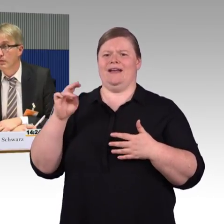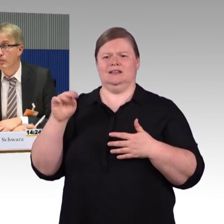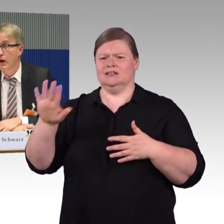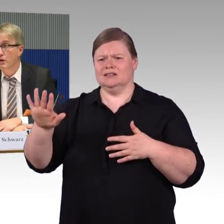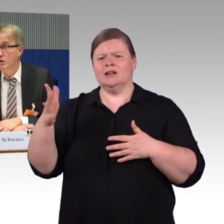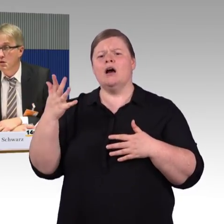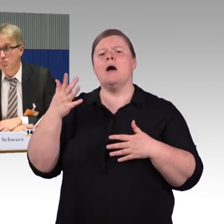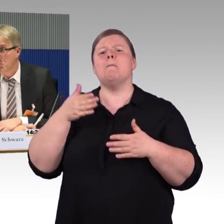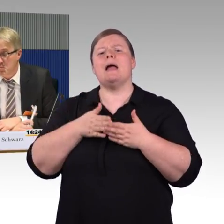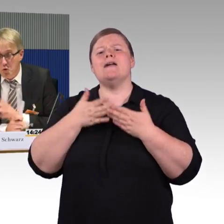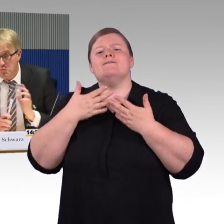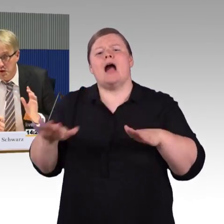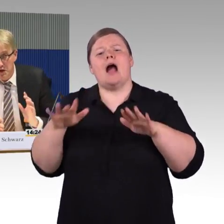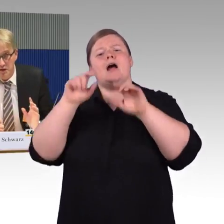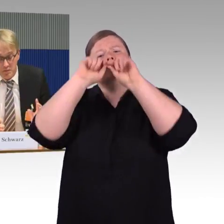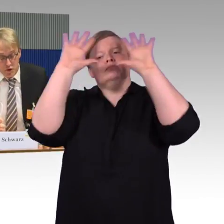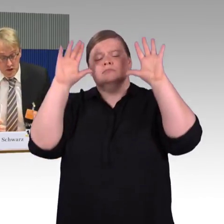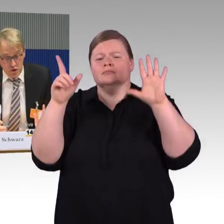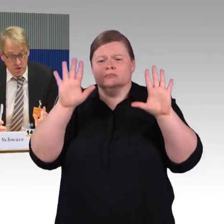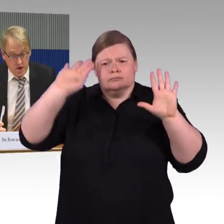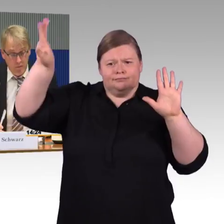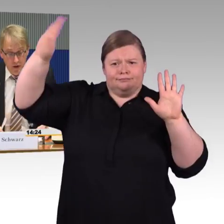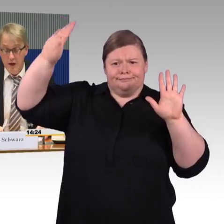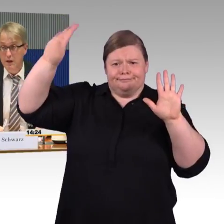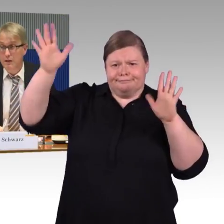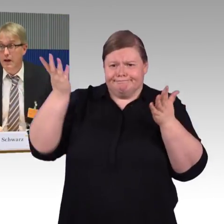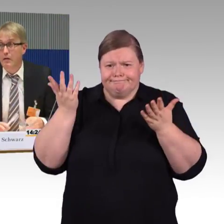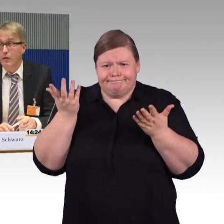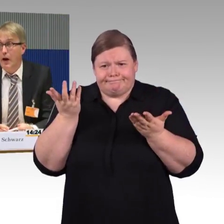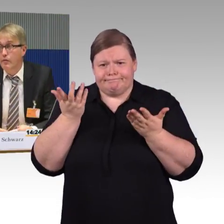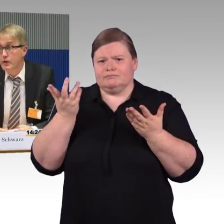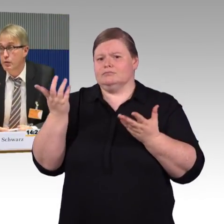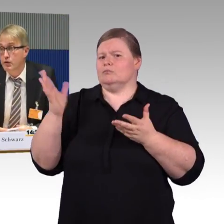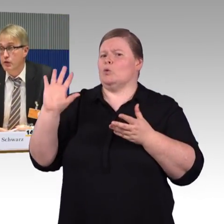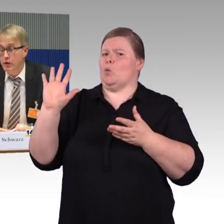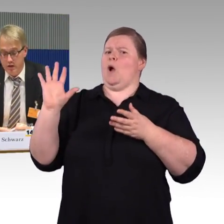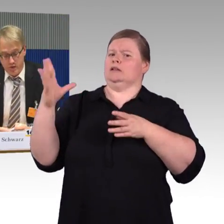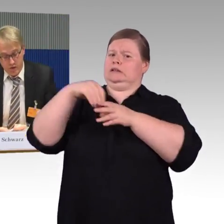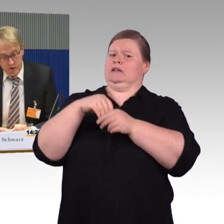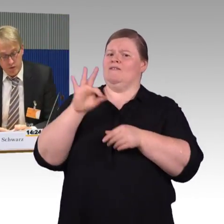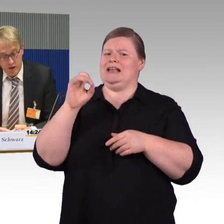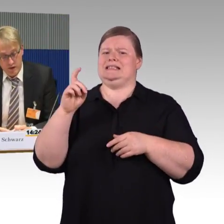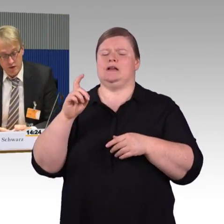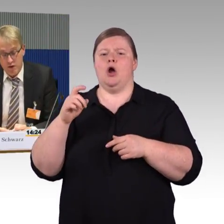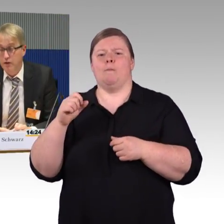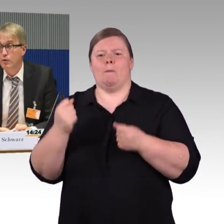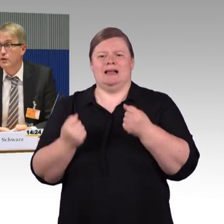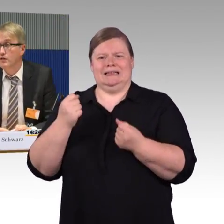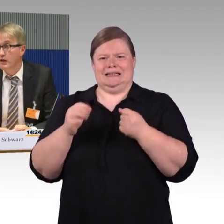und einen unbegrenzten Bestandsschutz haben. Da haben wir große Sorge, weil Flixtrain hat ja schon angekündigt,